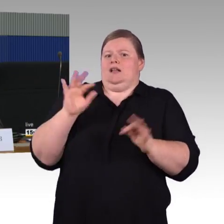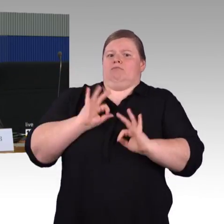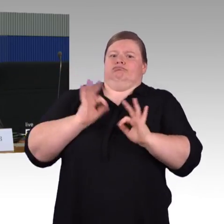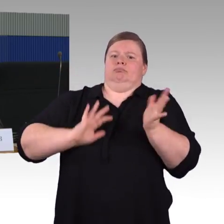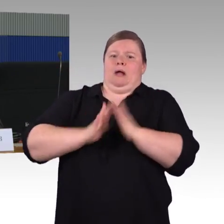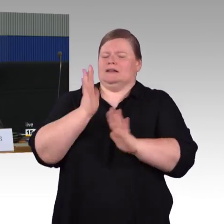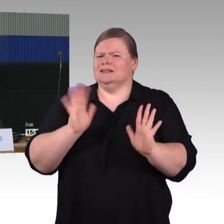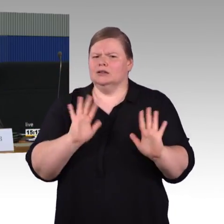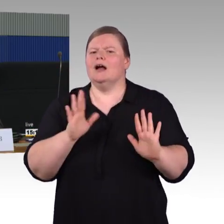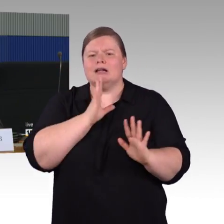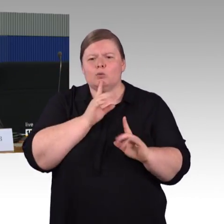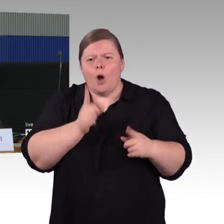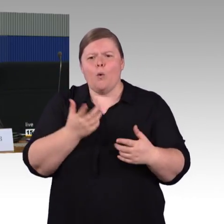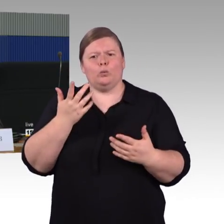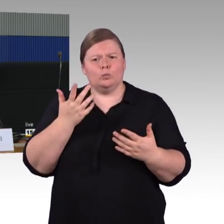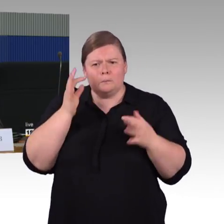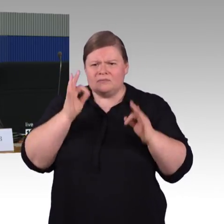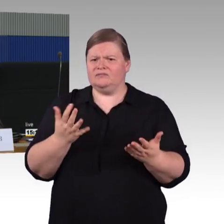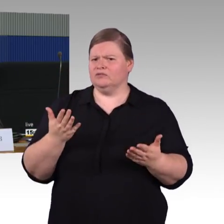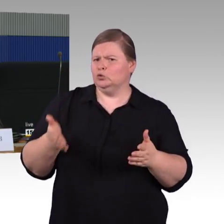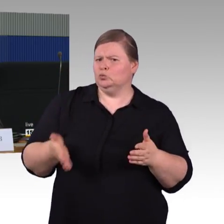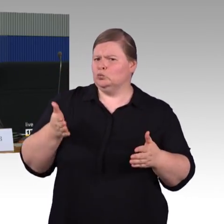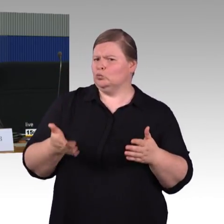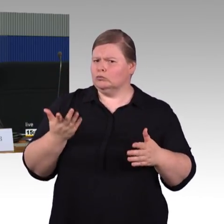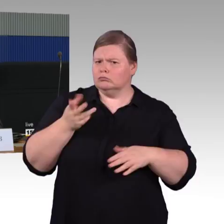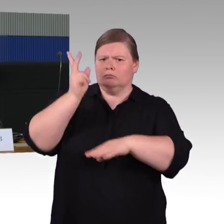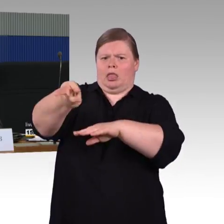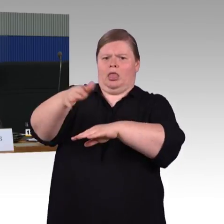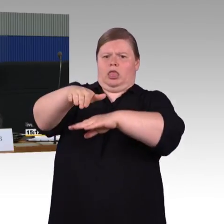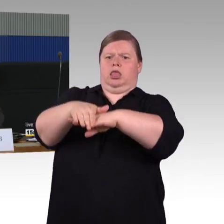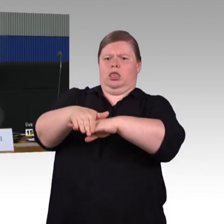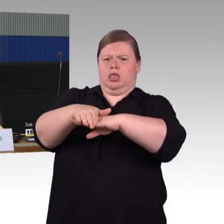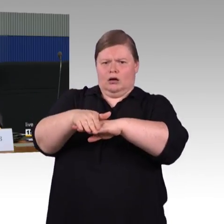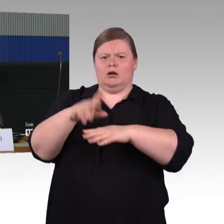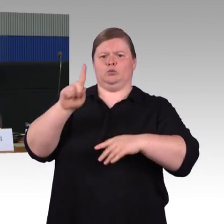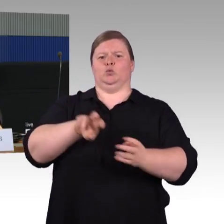und Sie werden gar nicht alles darstellen können, aber einen kurzen Abriss, über den würde ich mich freuen. Vielen Dank.